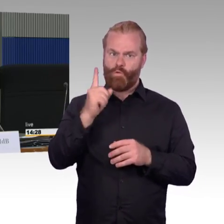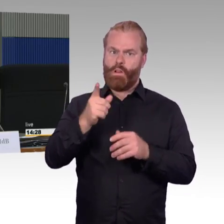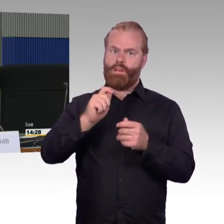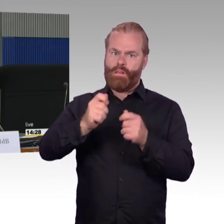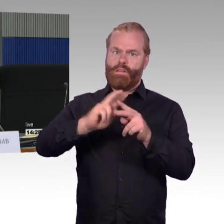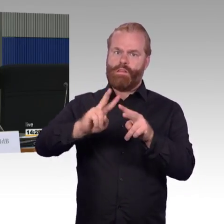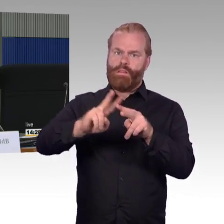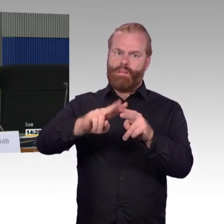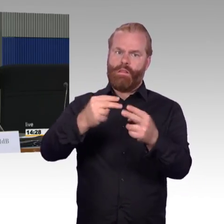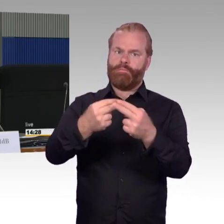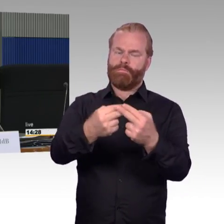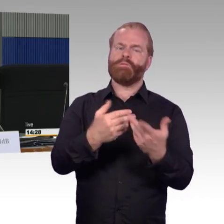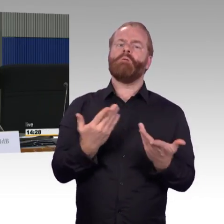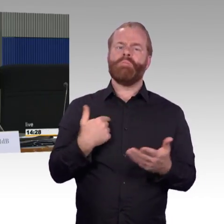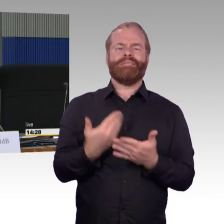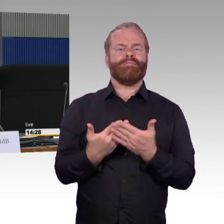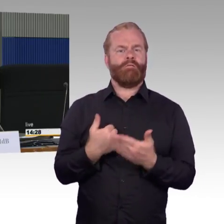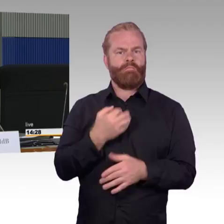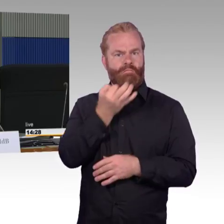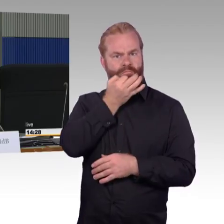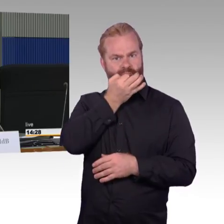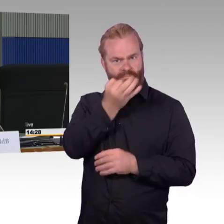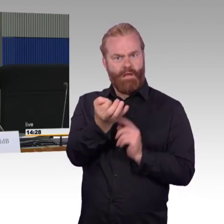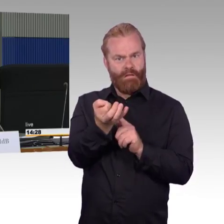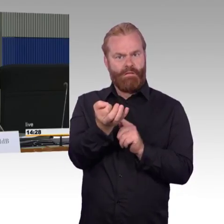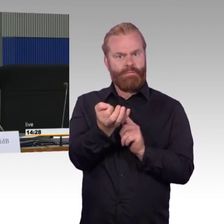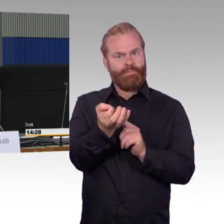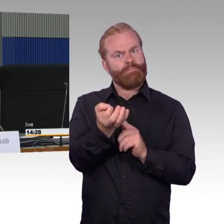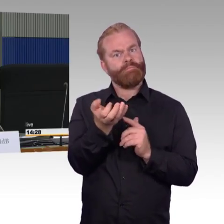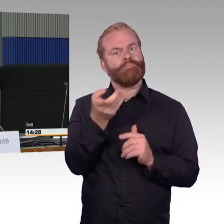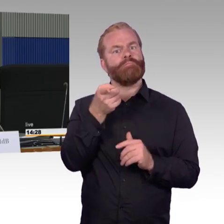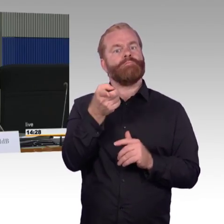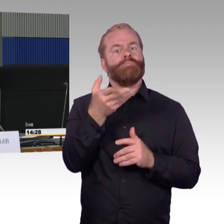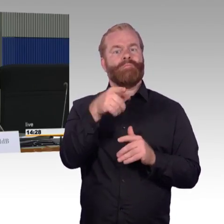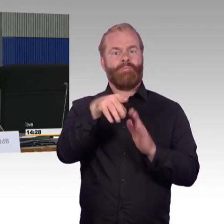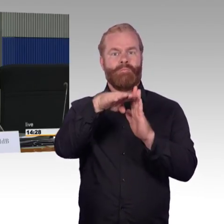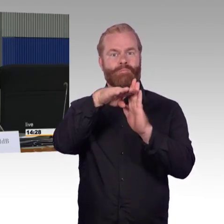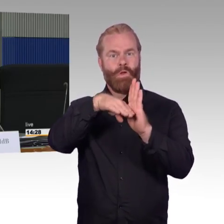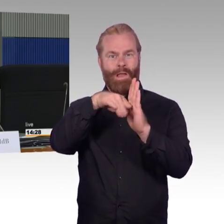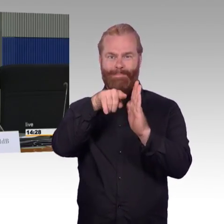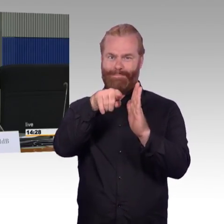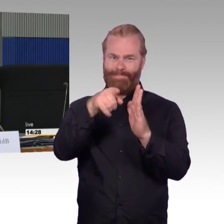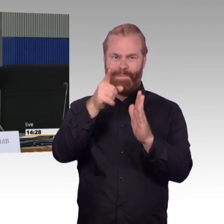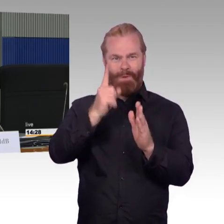ist das koordiniert mit dem Bahnsteighöhenanpassungsprogramm,